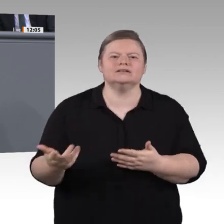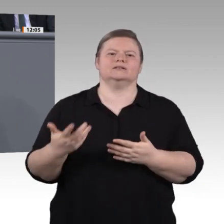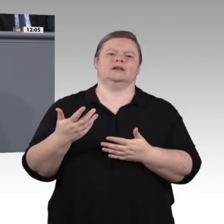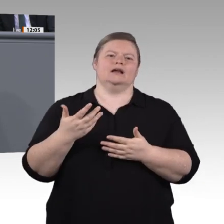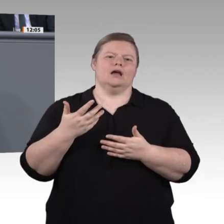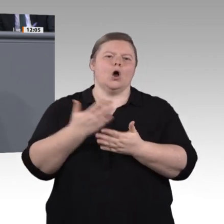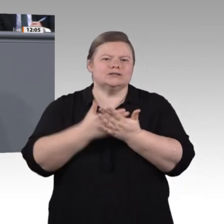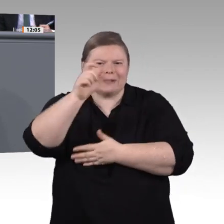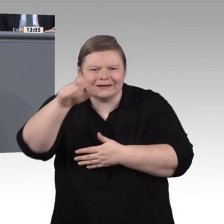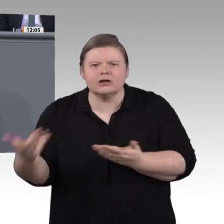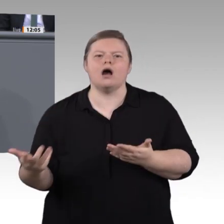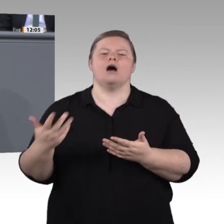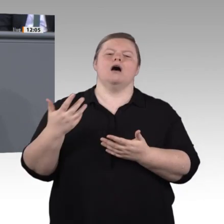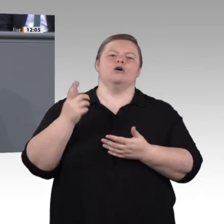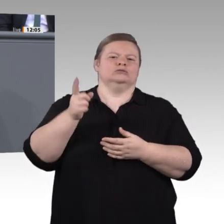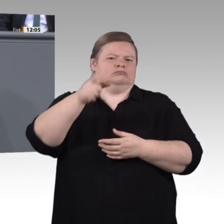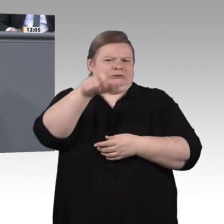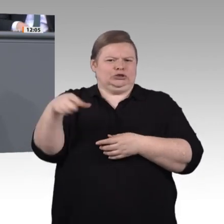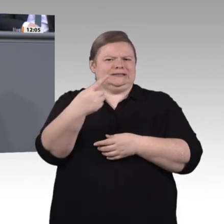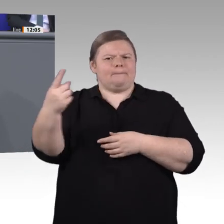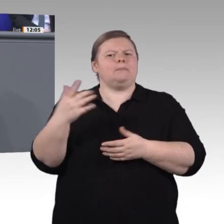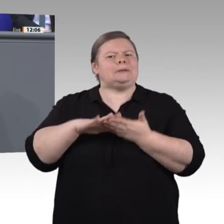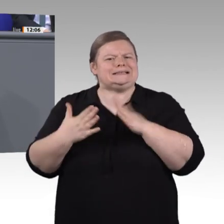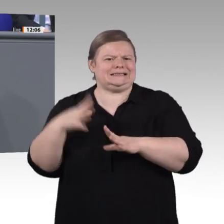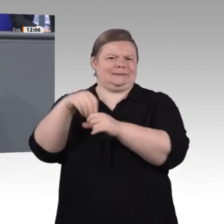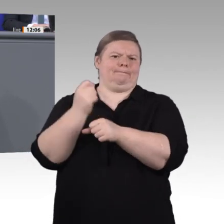Inklusion. Das ist für uns das nächste große Thema, das wir in dieser Enquete behandeln wollen.